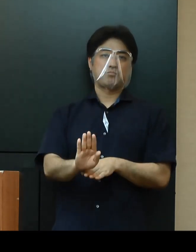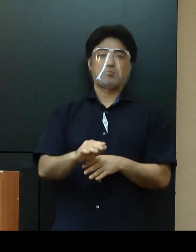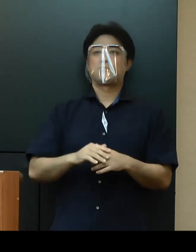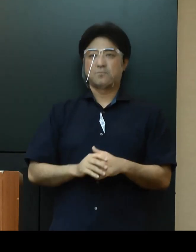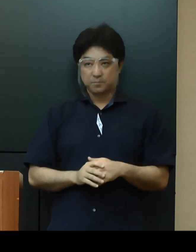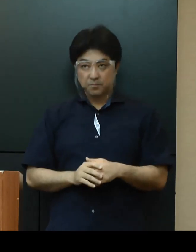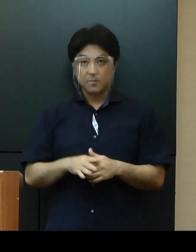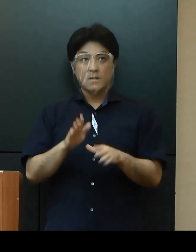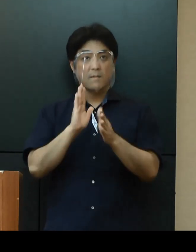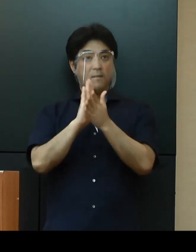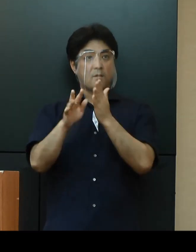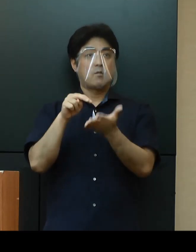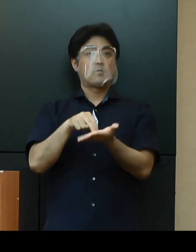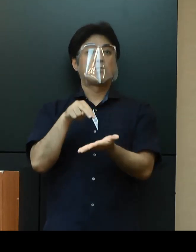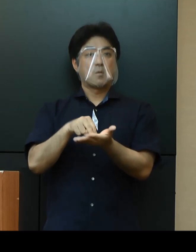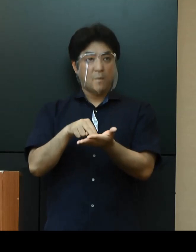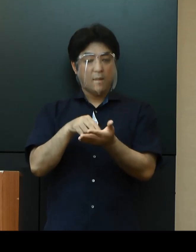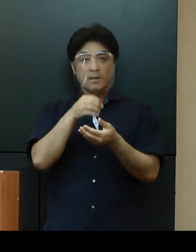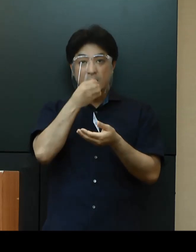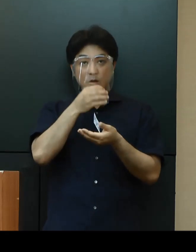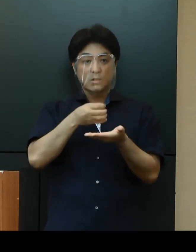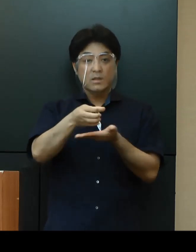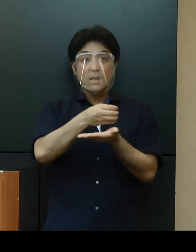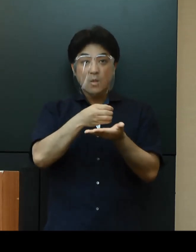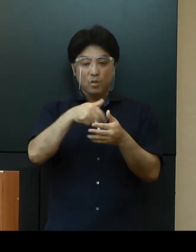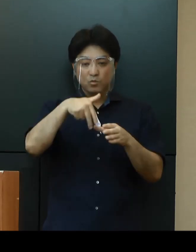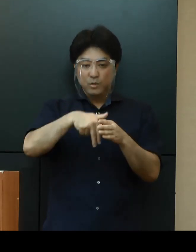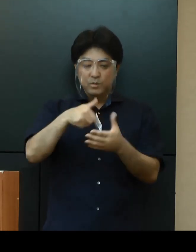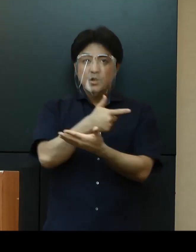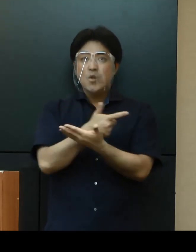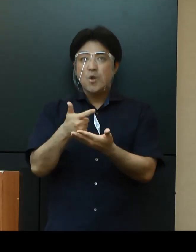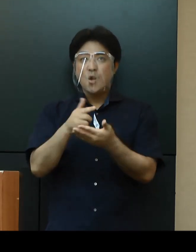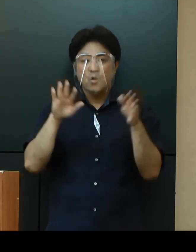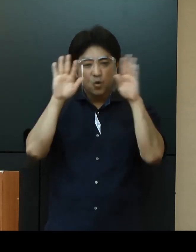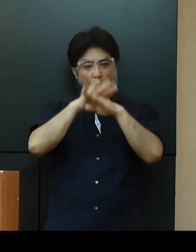県としましては、接待を伴う飲食店など夜の繁華街や